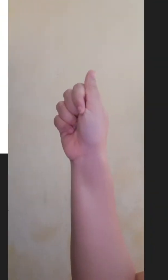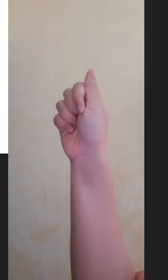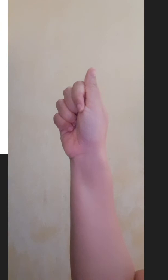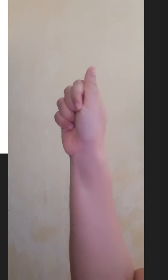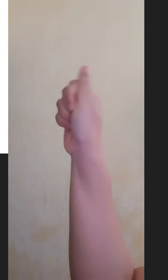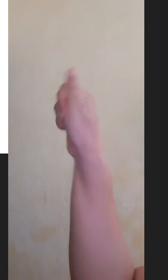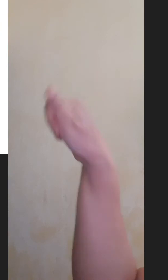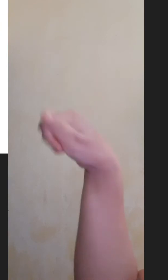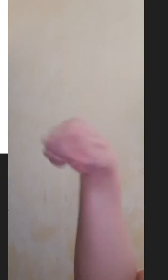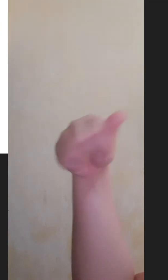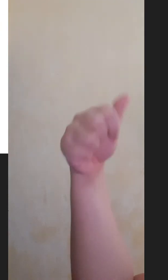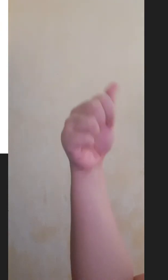Sepuluh